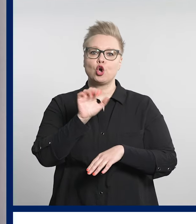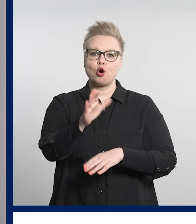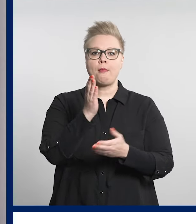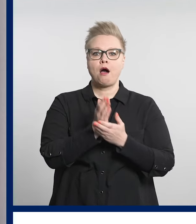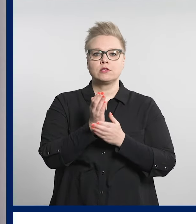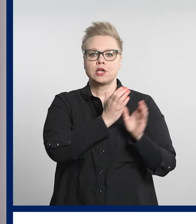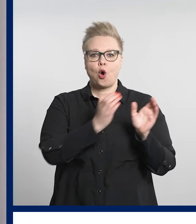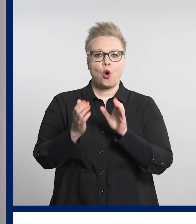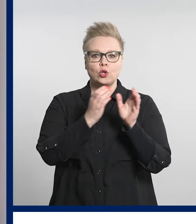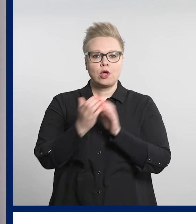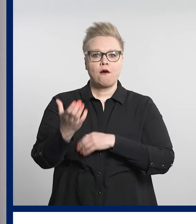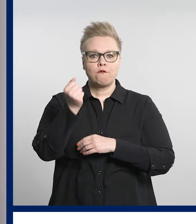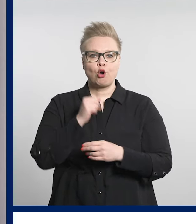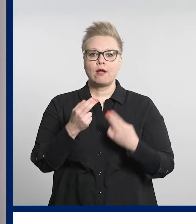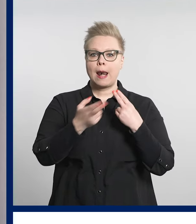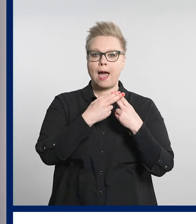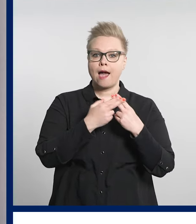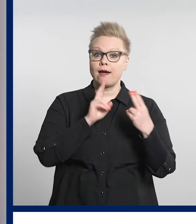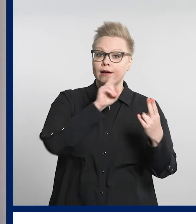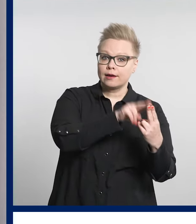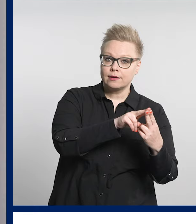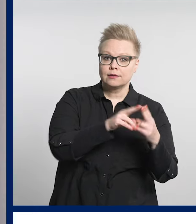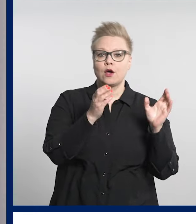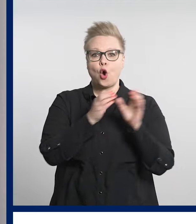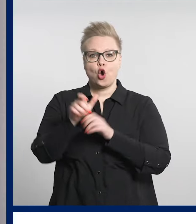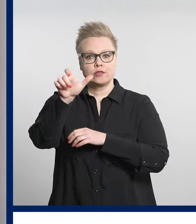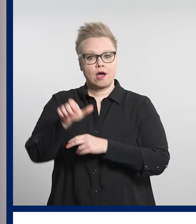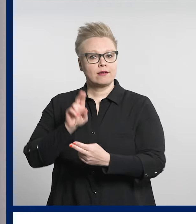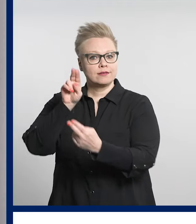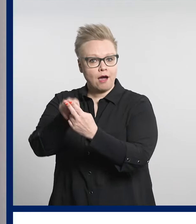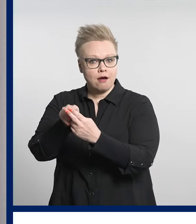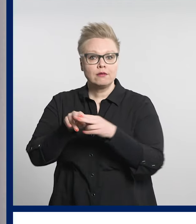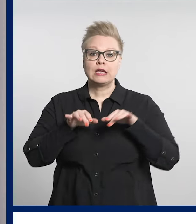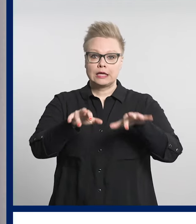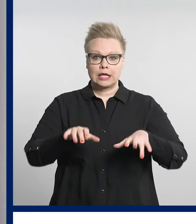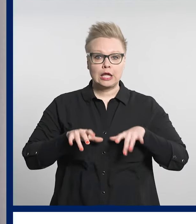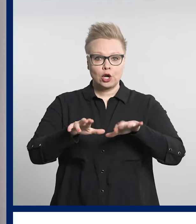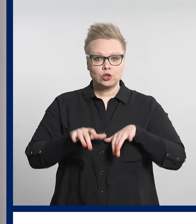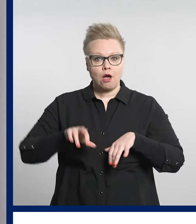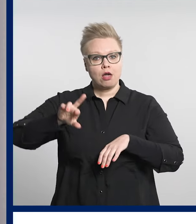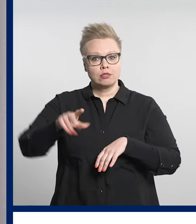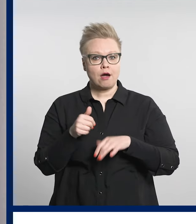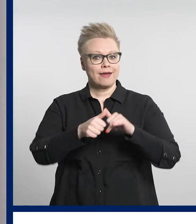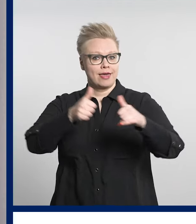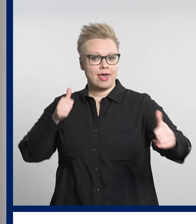tavan asioida hoitajan tai lääkärin kanssa kirjoittamalla tai etäyhteydellä.